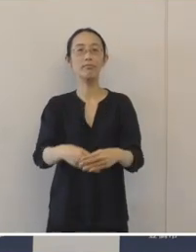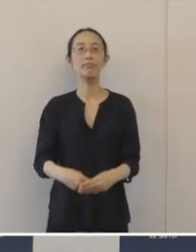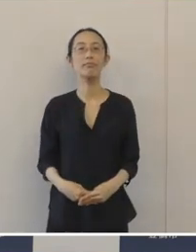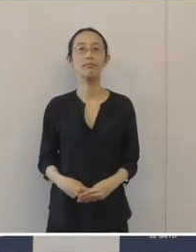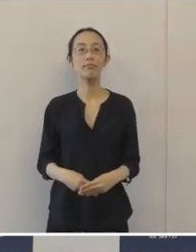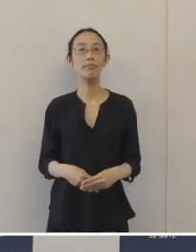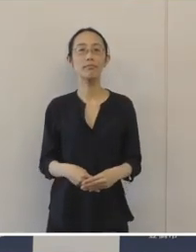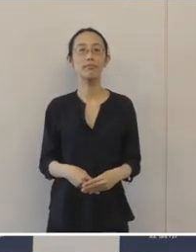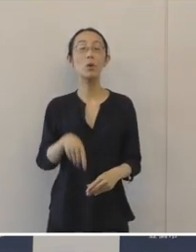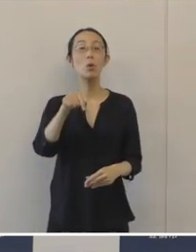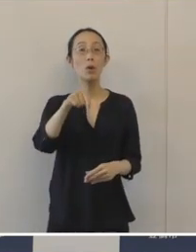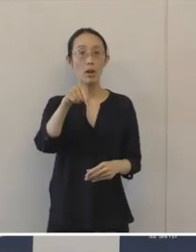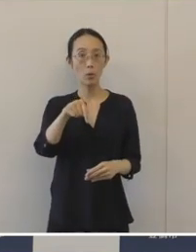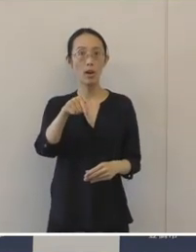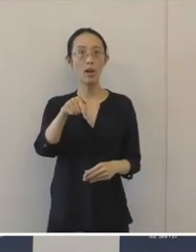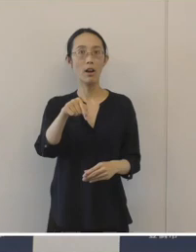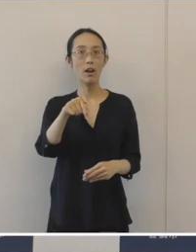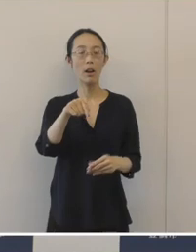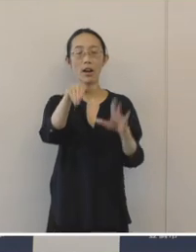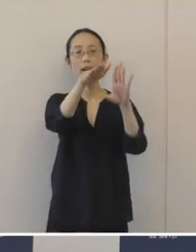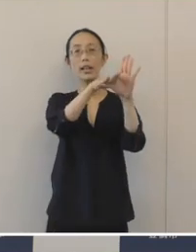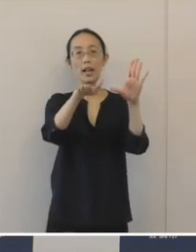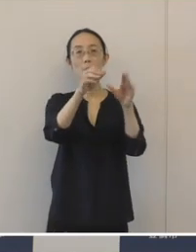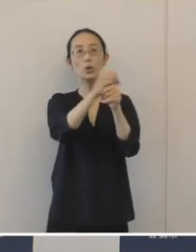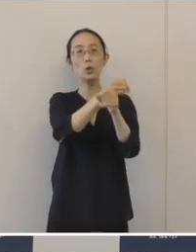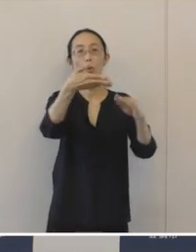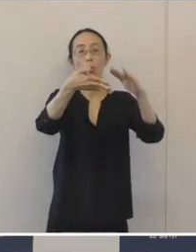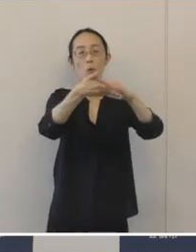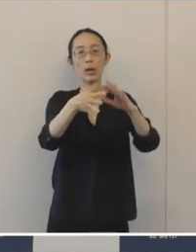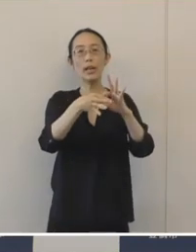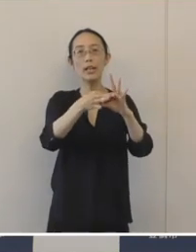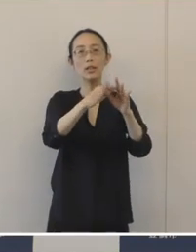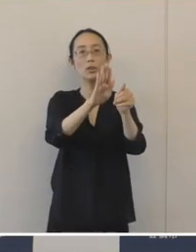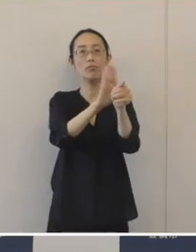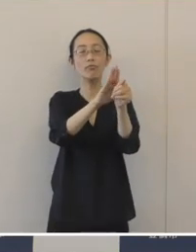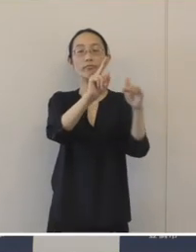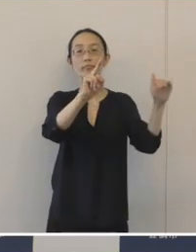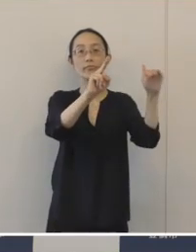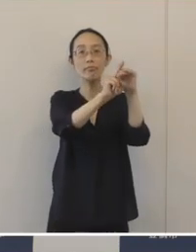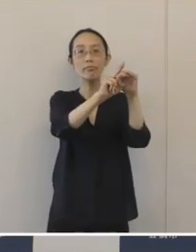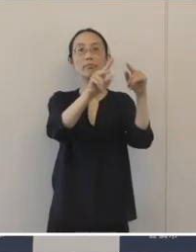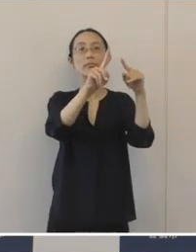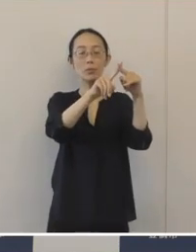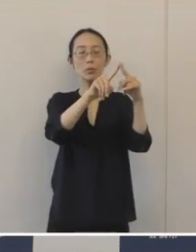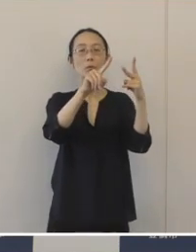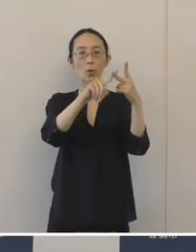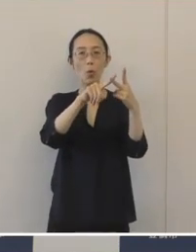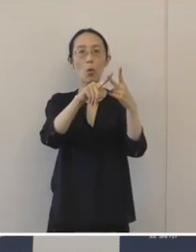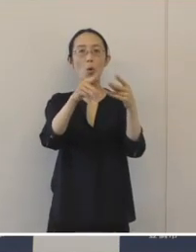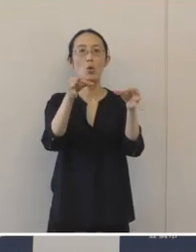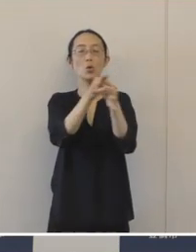これは県の「事業承継引継ぎ支援センター」 それから「 豊橋商工会議所」